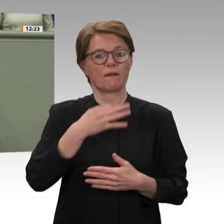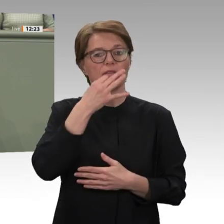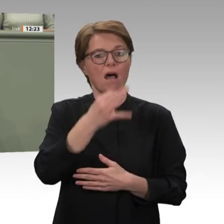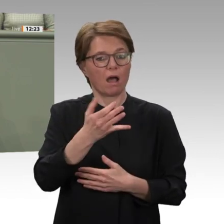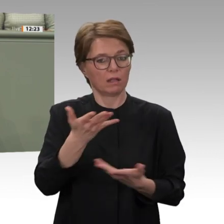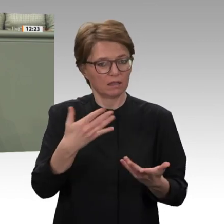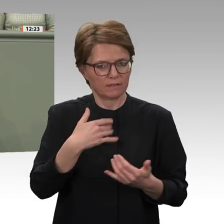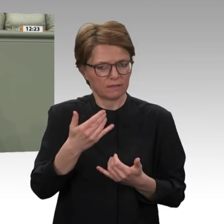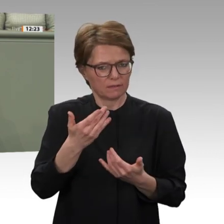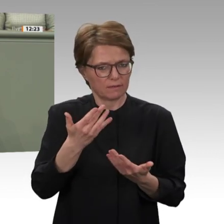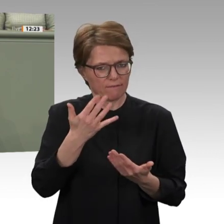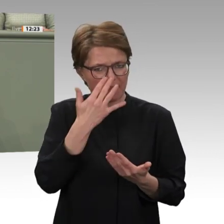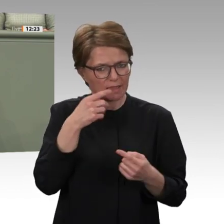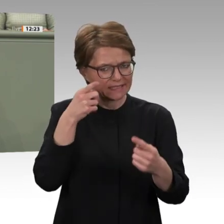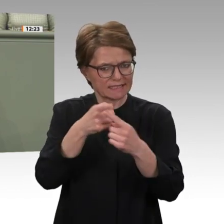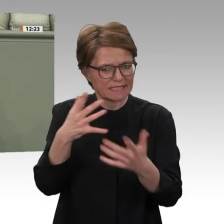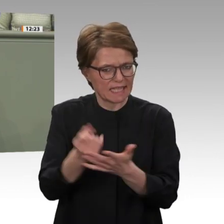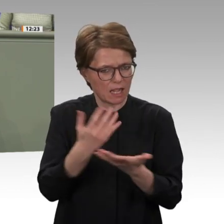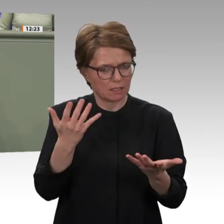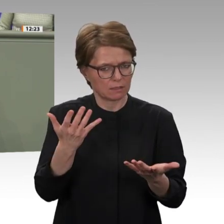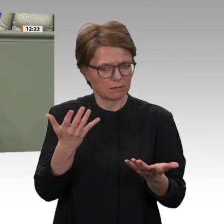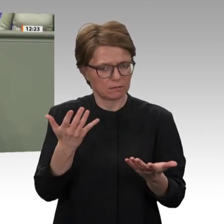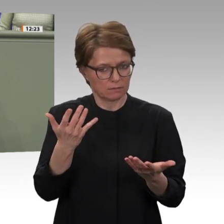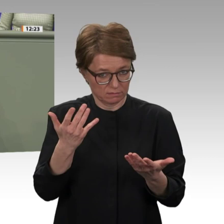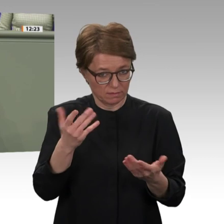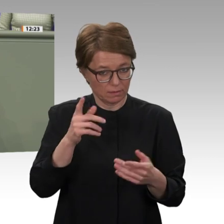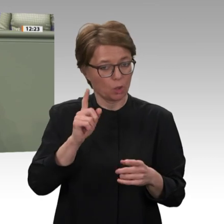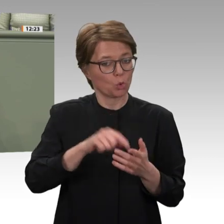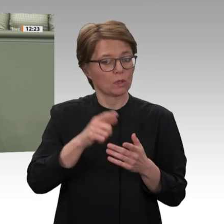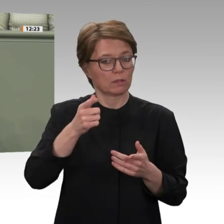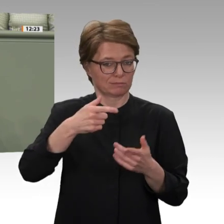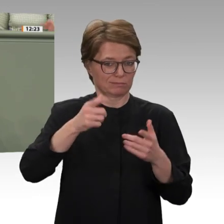für Deutschland, den europäischen Fokus in Afrika zu schärfen. Das zeigt einmal